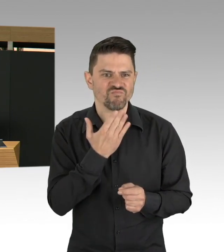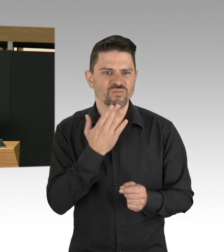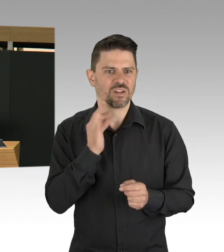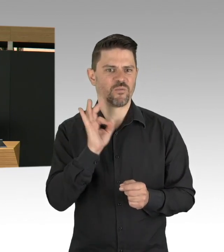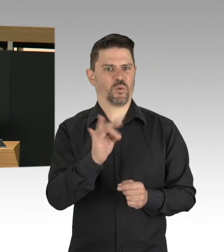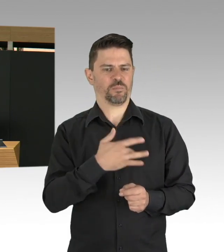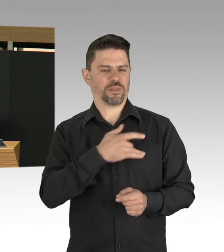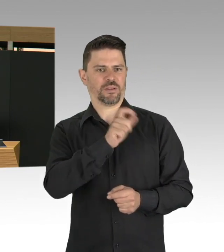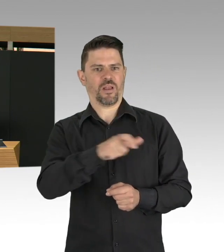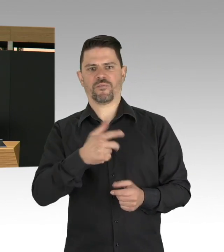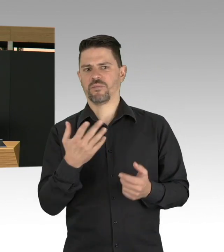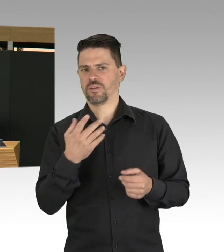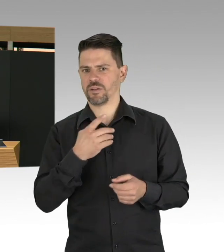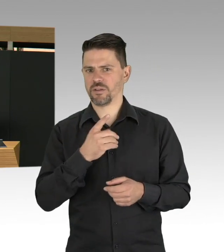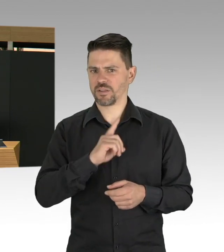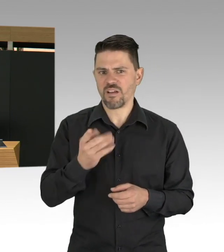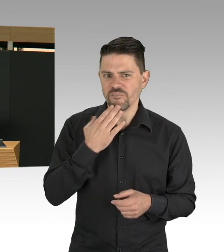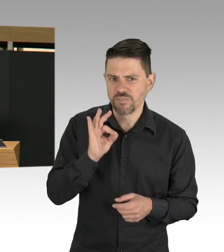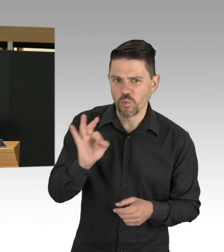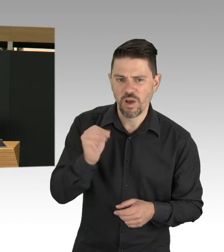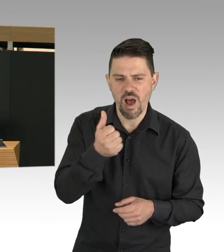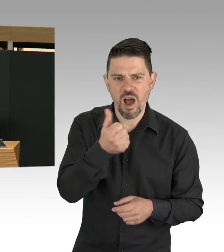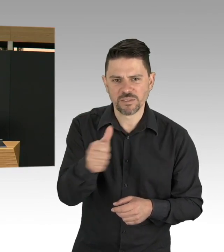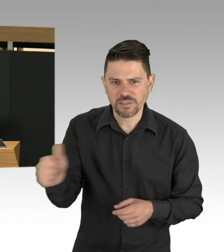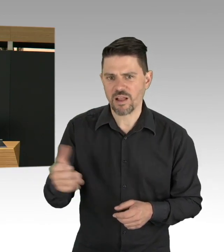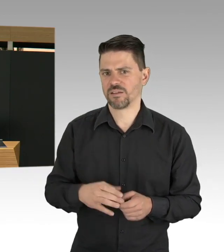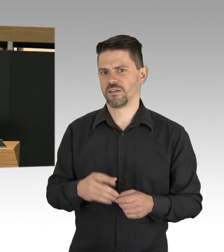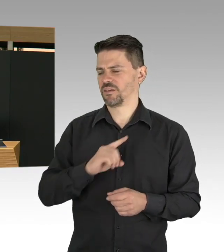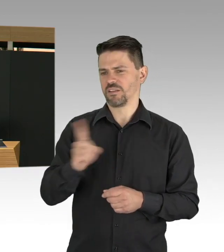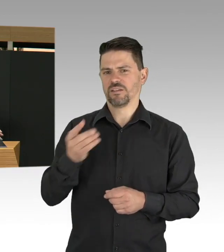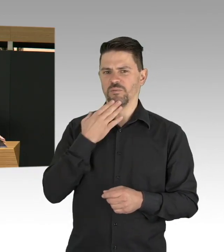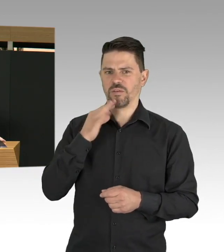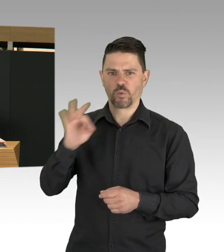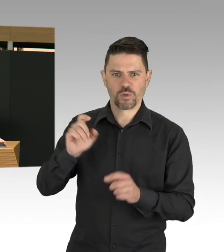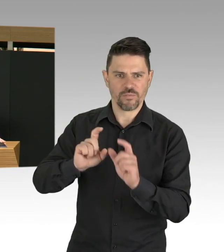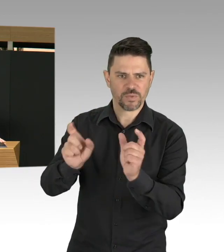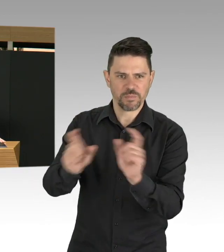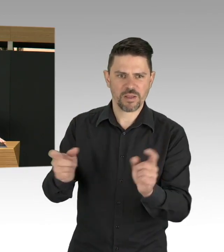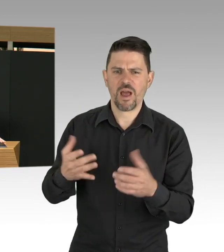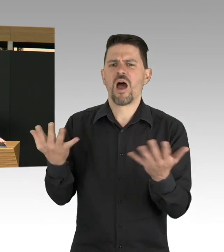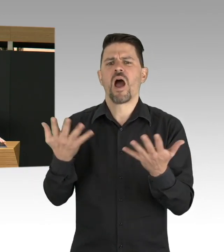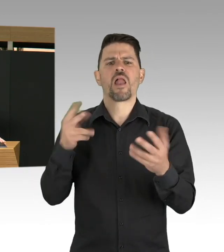Trotzdem empfehle ich uns allen das Thema Corona-Virus einfach jetzt zu akzeptieren.